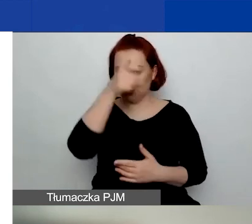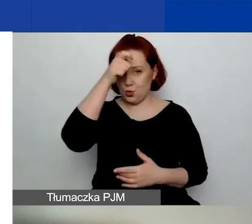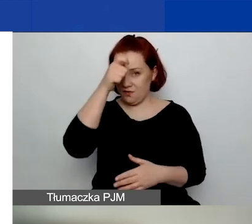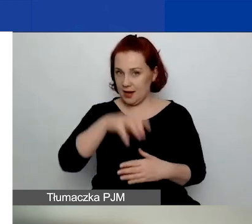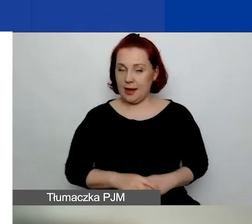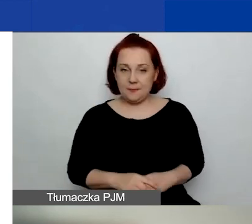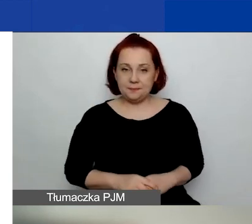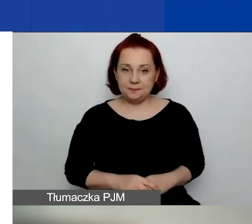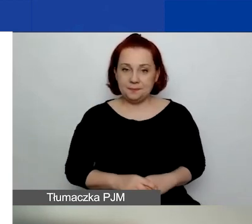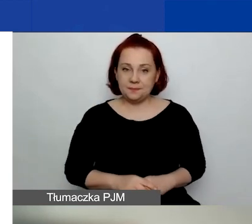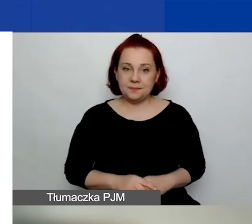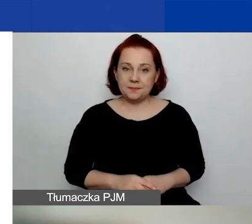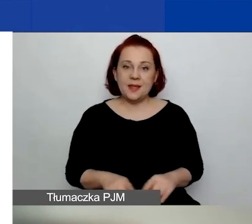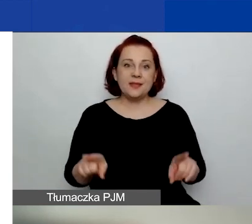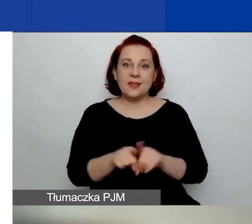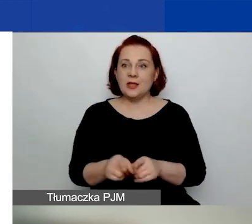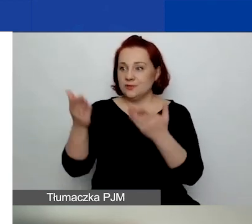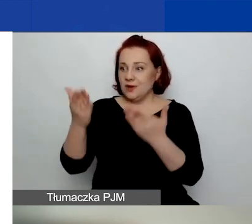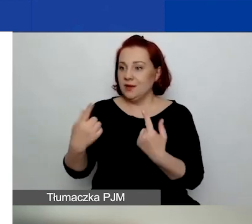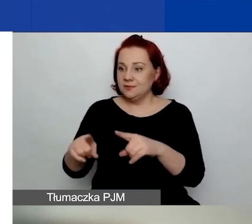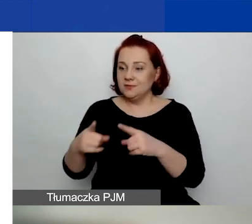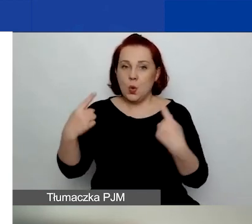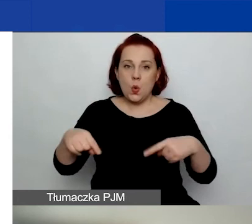Nie został wobec nich złożony wniosek o ogłoszenie upadłości.